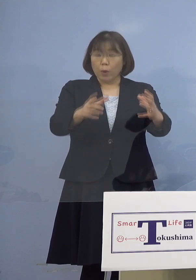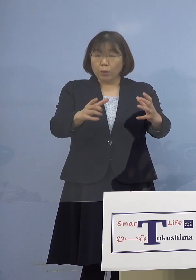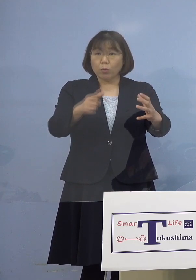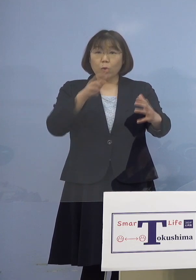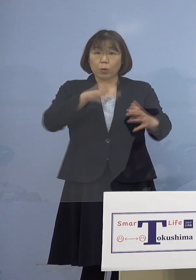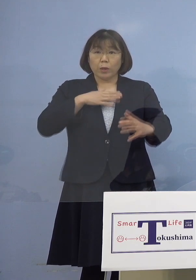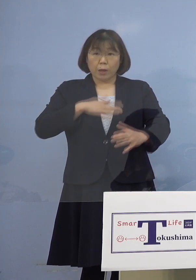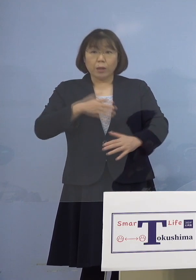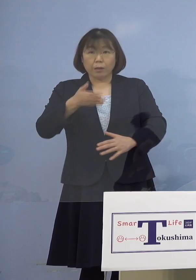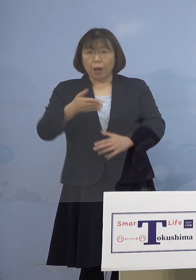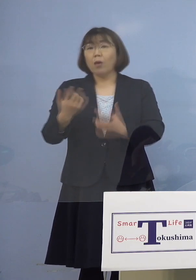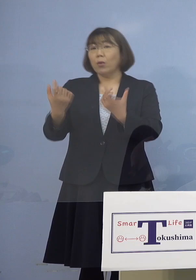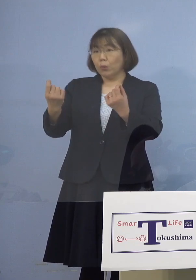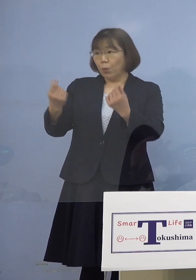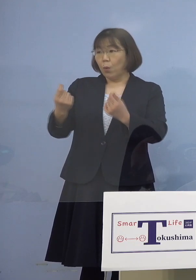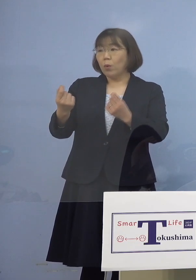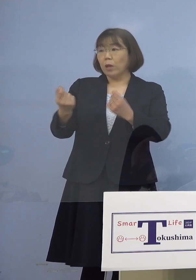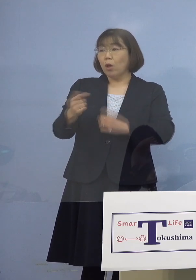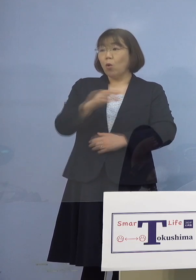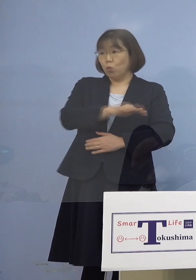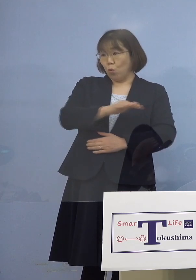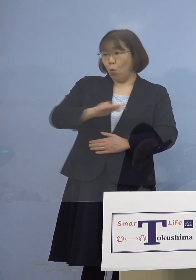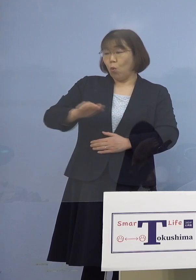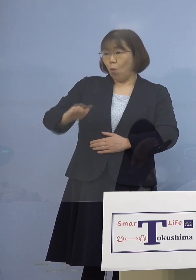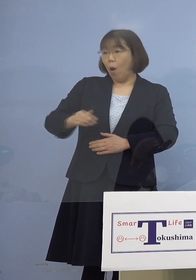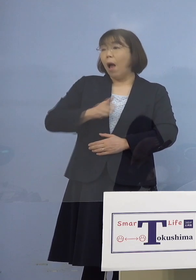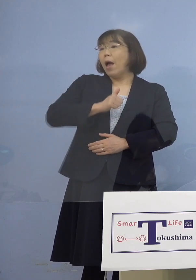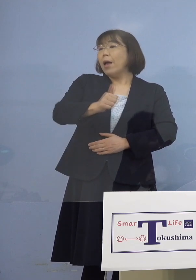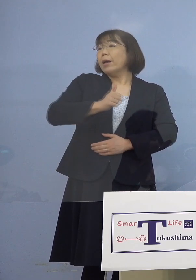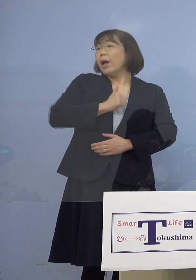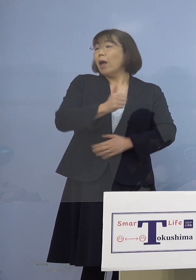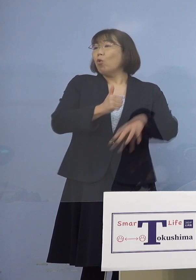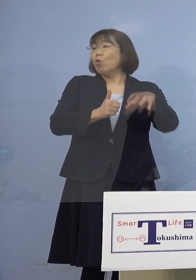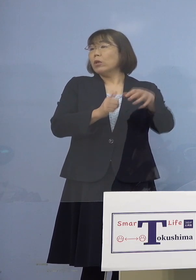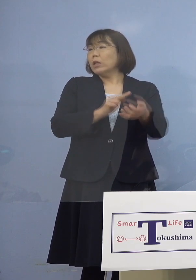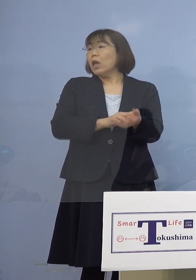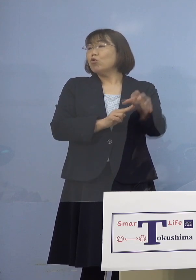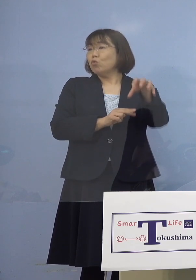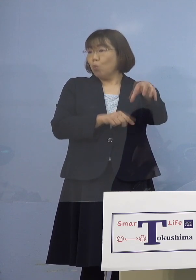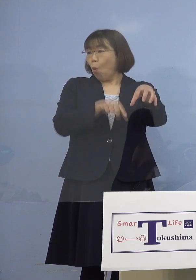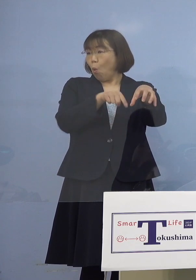しかもそのお子さんたちが通っている 病院でということで